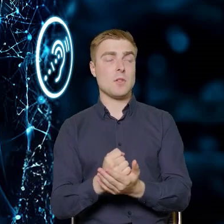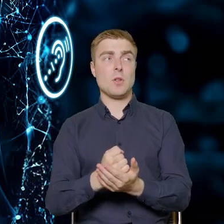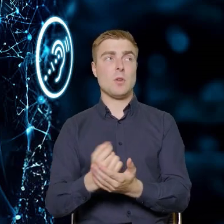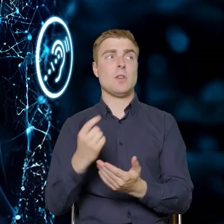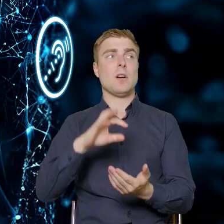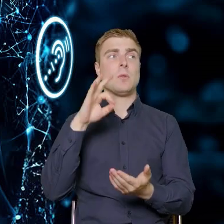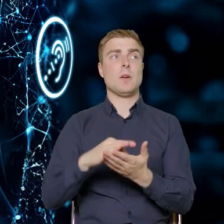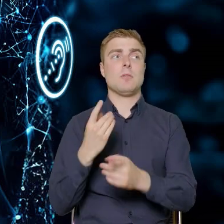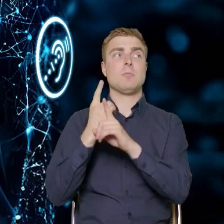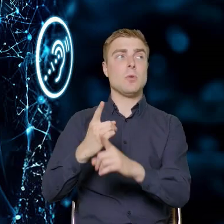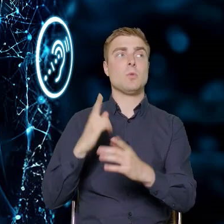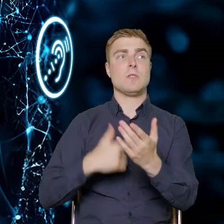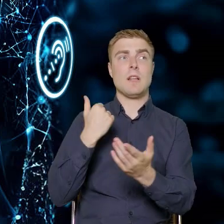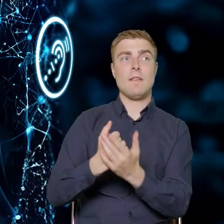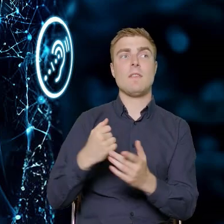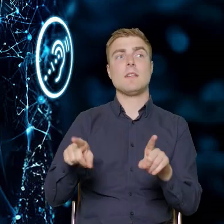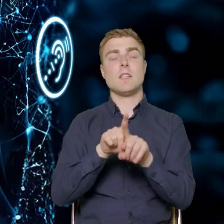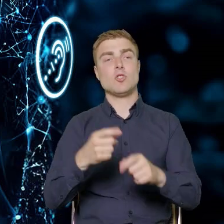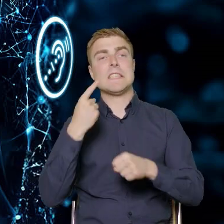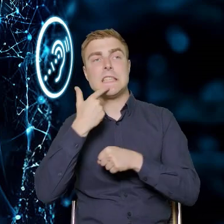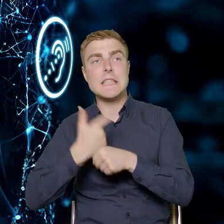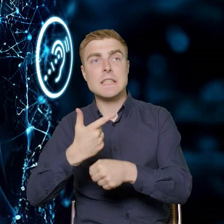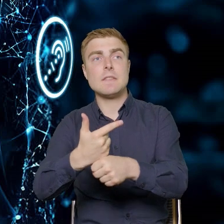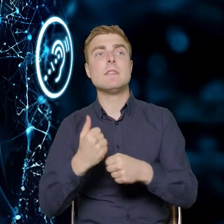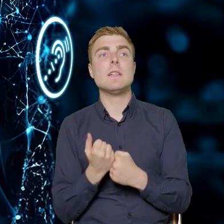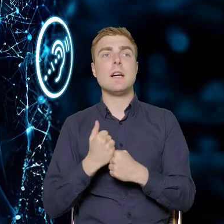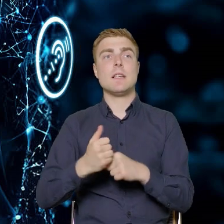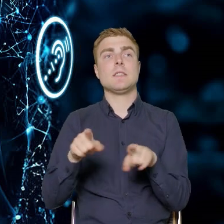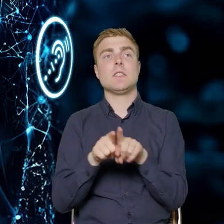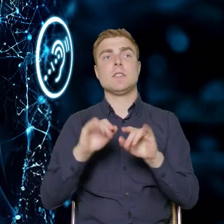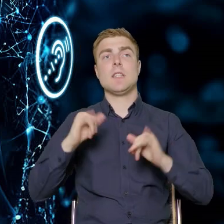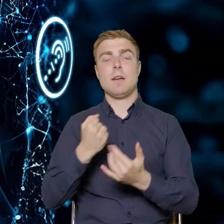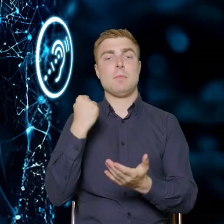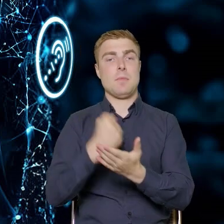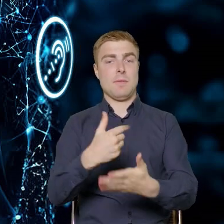dyrektywy oraz wejścia w życie tego prawodawstwa w systemie polskim.